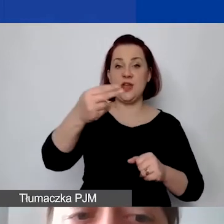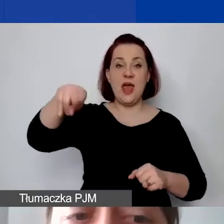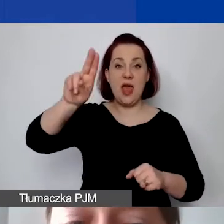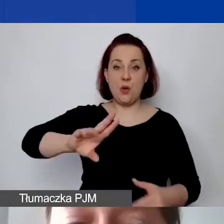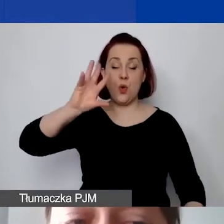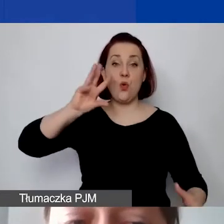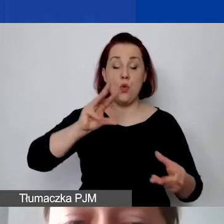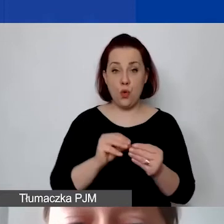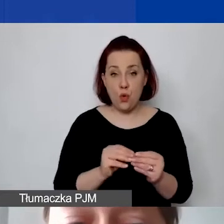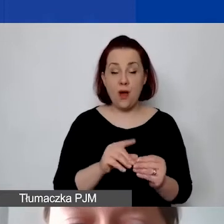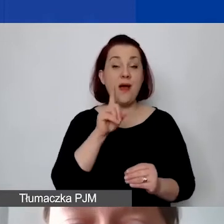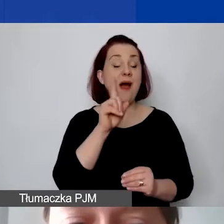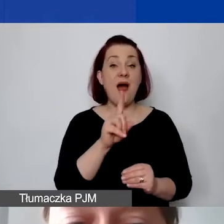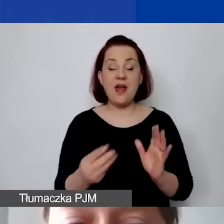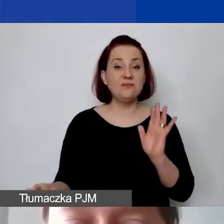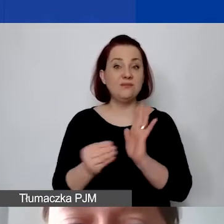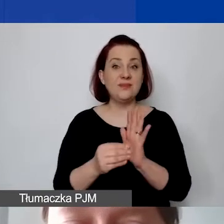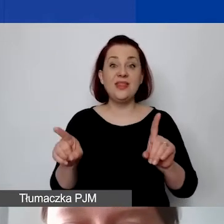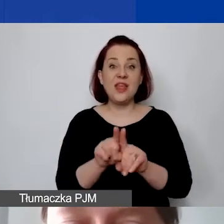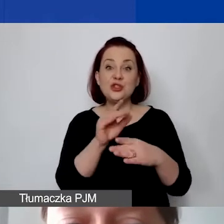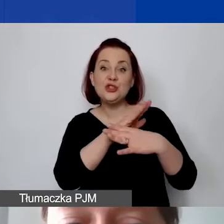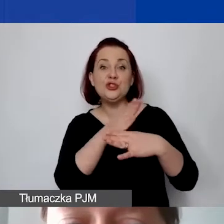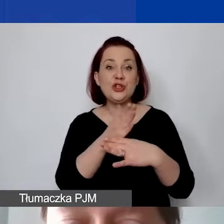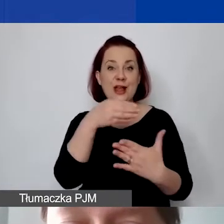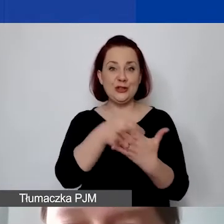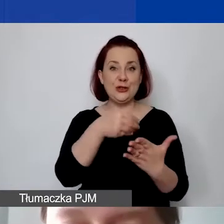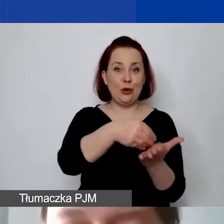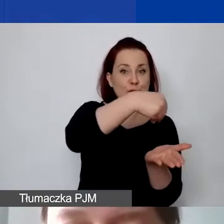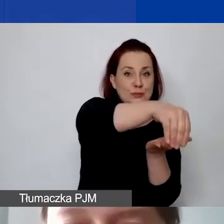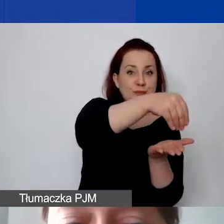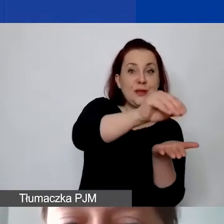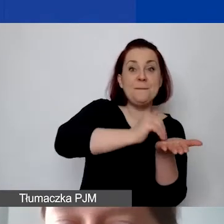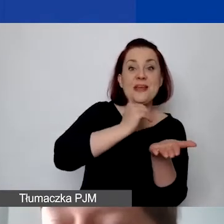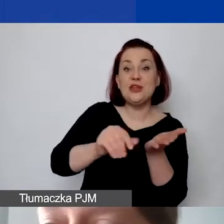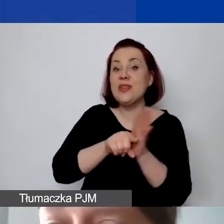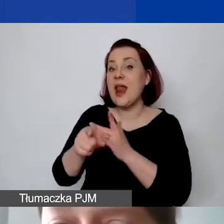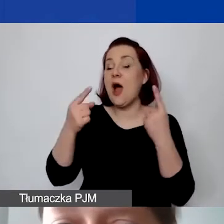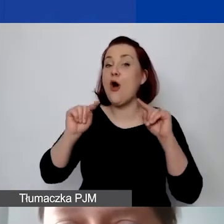ale określamy również średnie koszty miesięczne organizacji, koszty administracyjne.